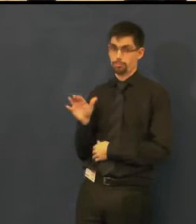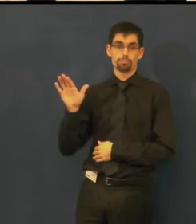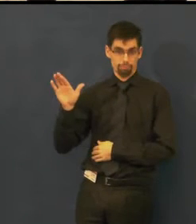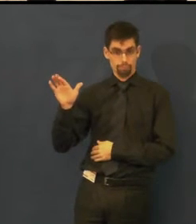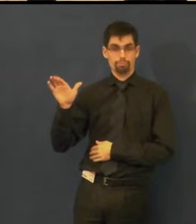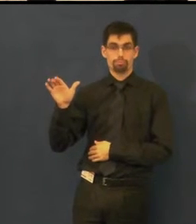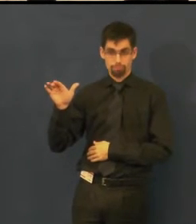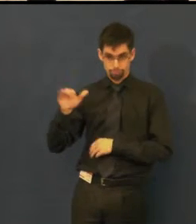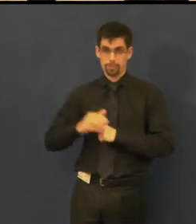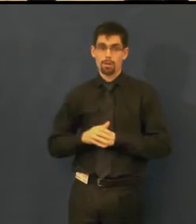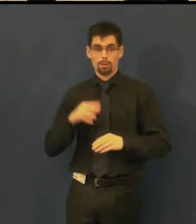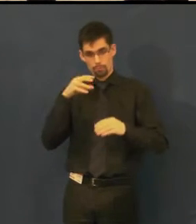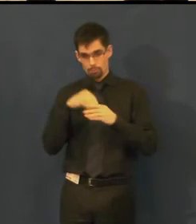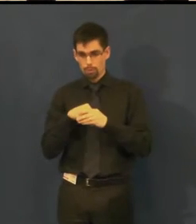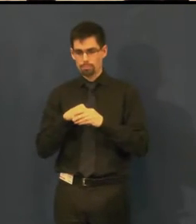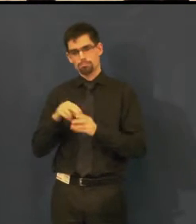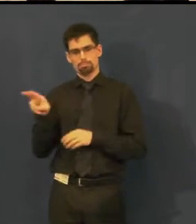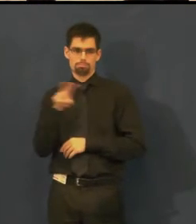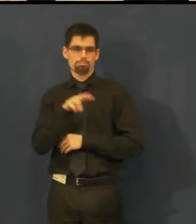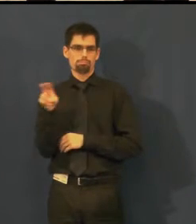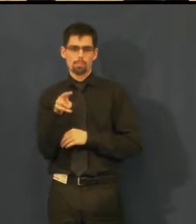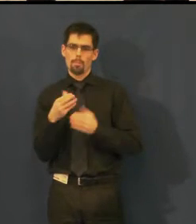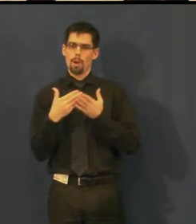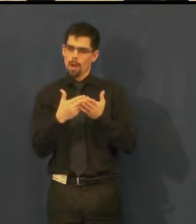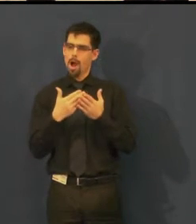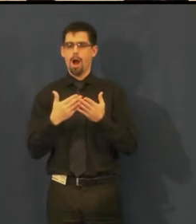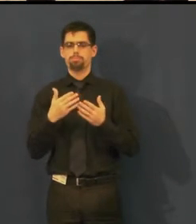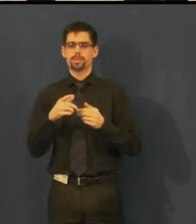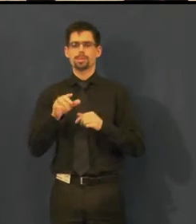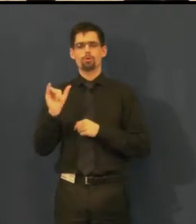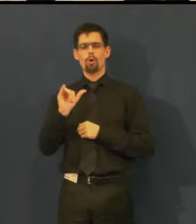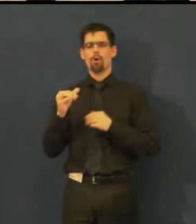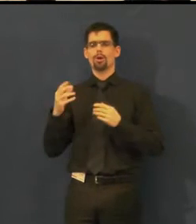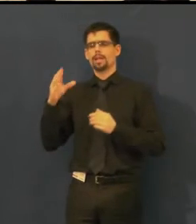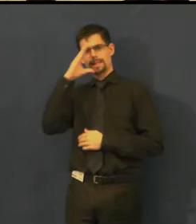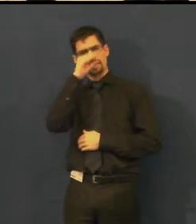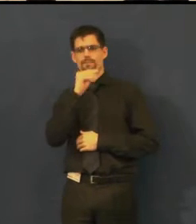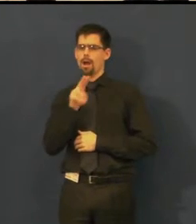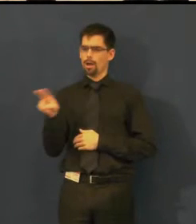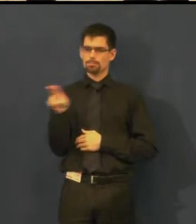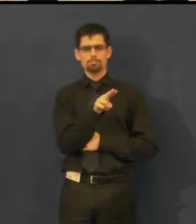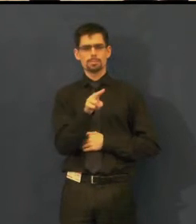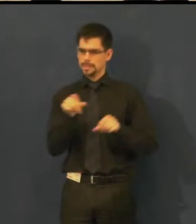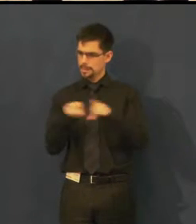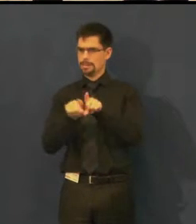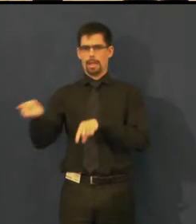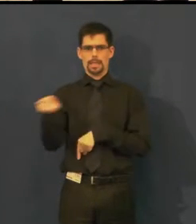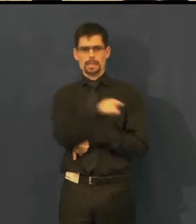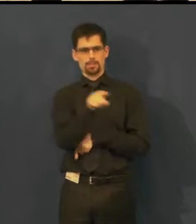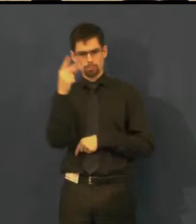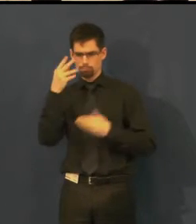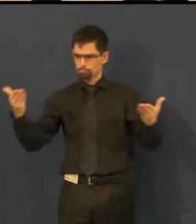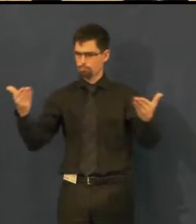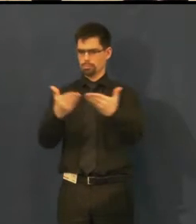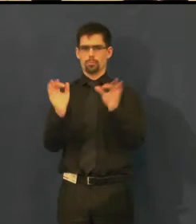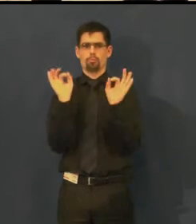vidí, co se děje na jevišti a slyší do sluchátek, co herci říkají, a podle toho klikáním